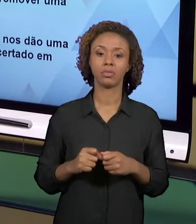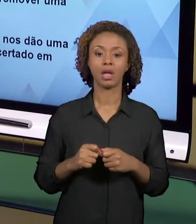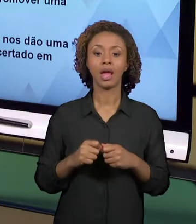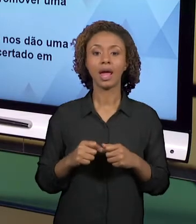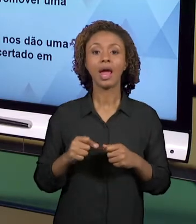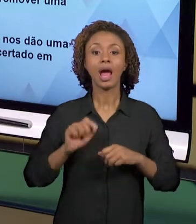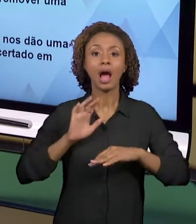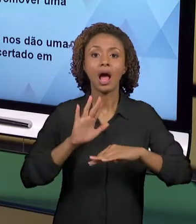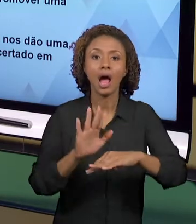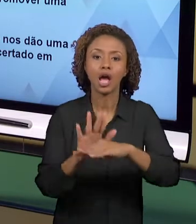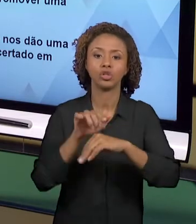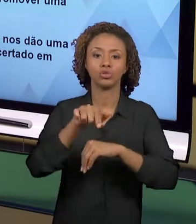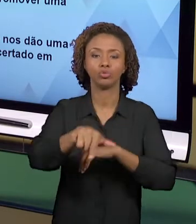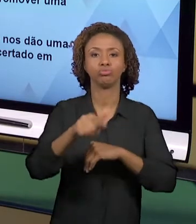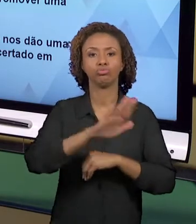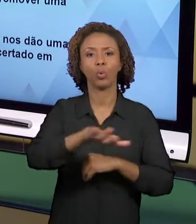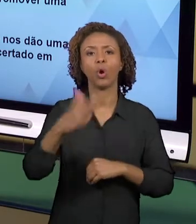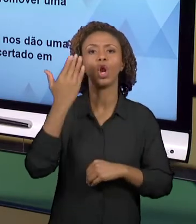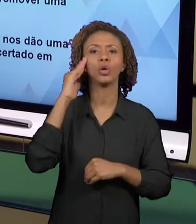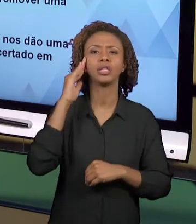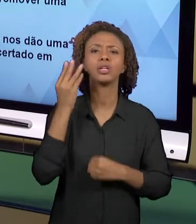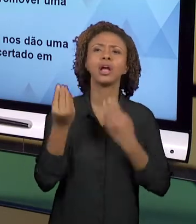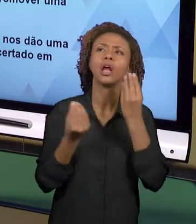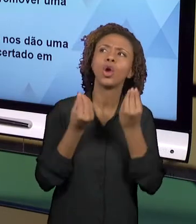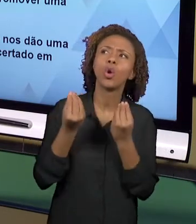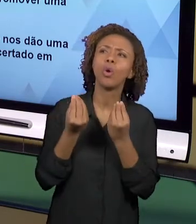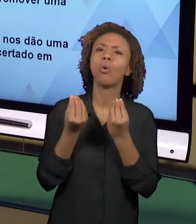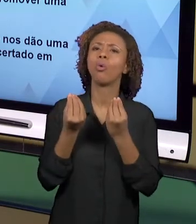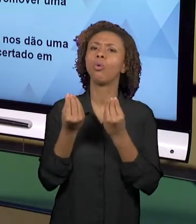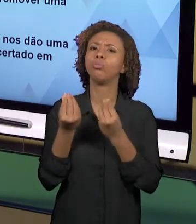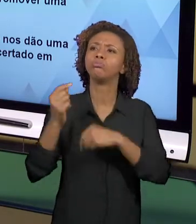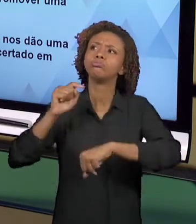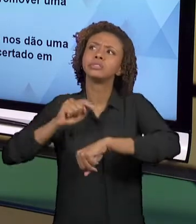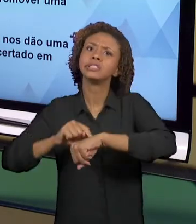NOÇÕES TEMPORAIS, NOÇÕES ESPACIAIS, DESENVOLVE